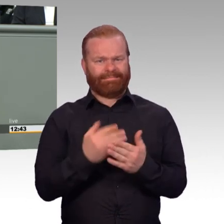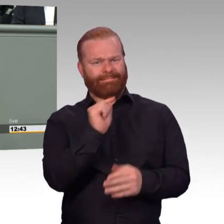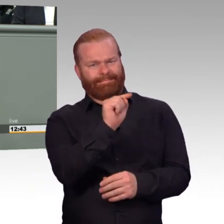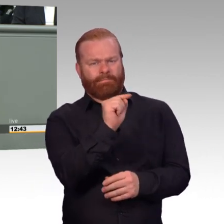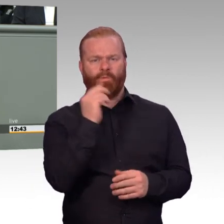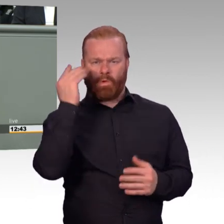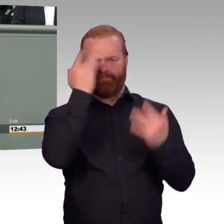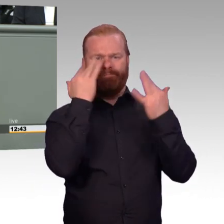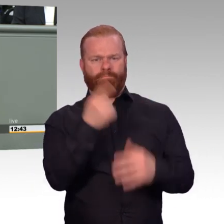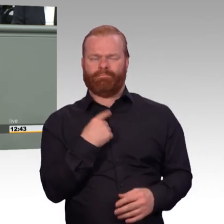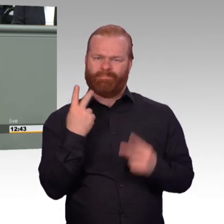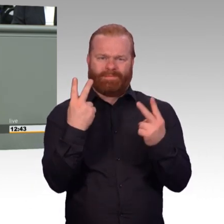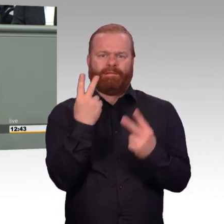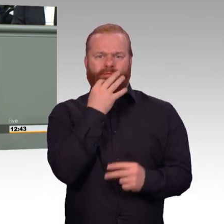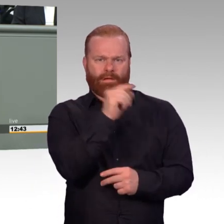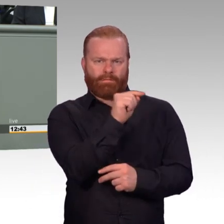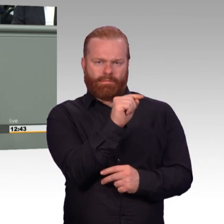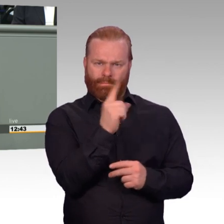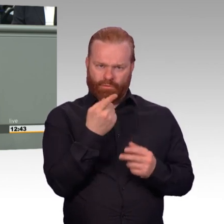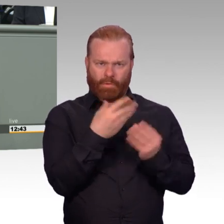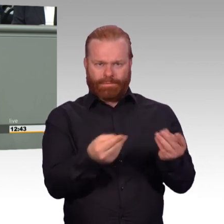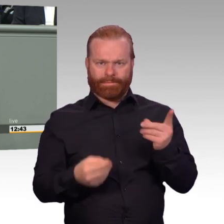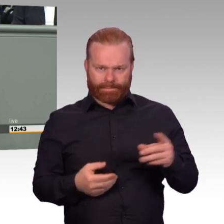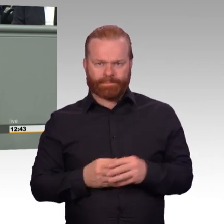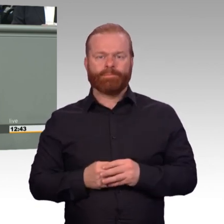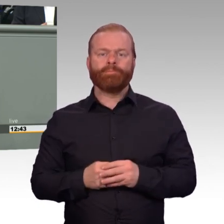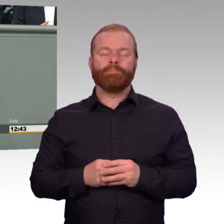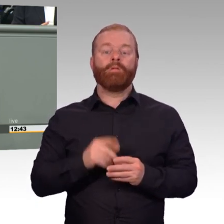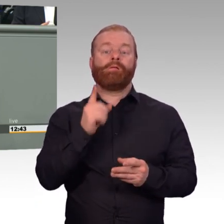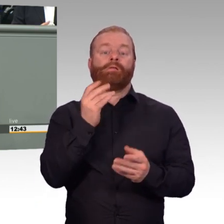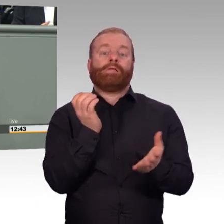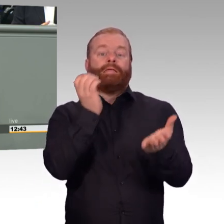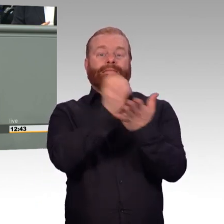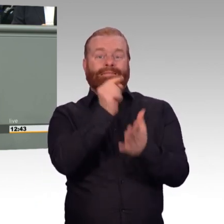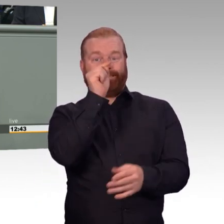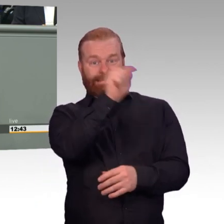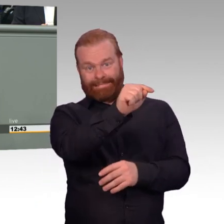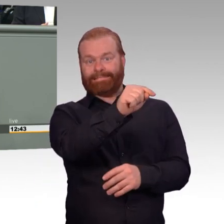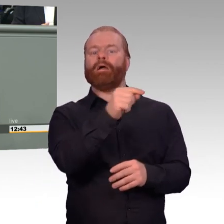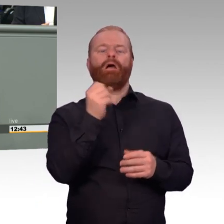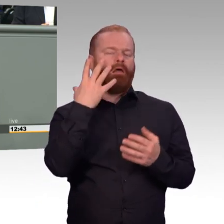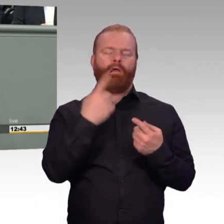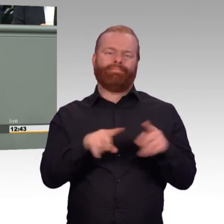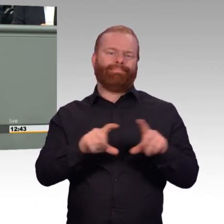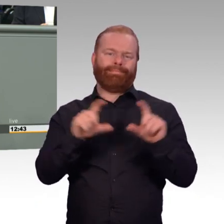Wenn eine gesetzliche Regelung gemacht wird, gilt die immer oberhalb einer Verordnung. Das heißt, wenn dieses Gesetz kommt